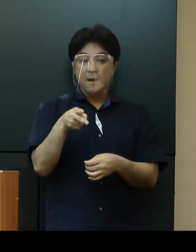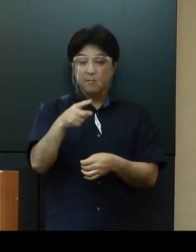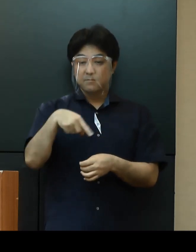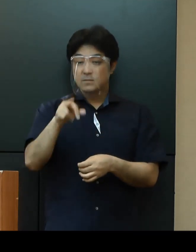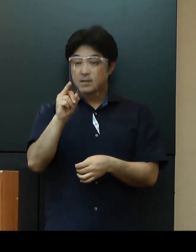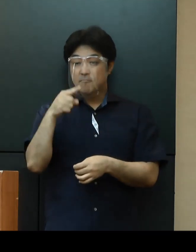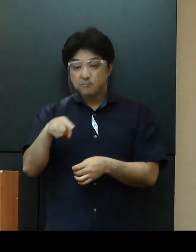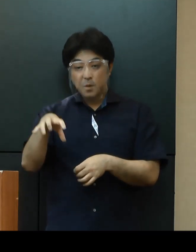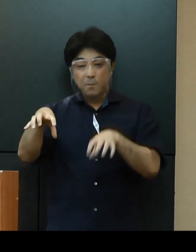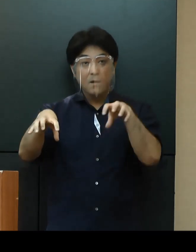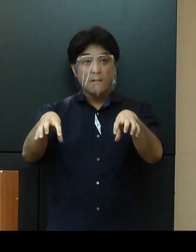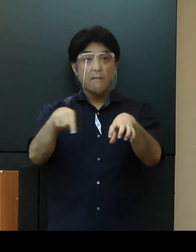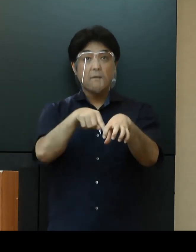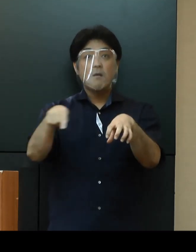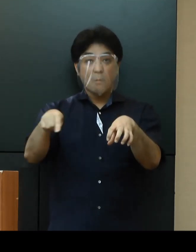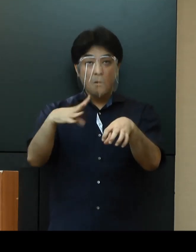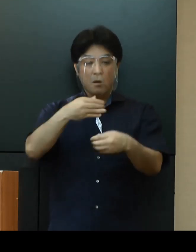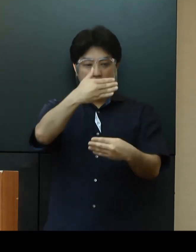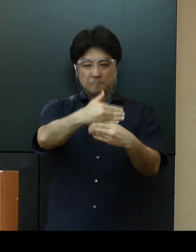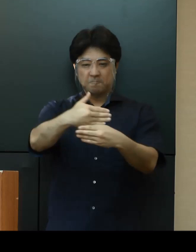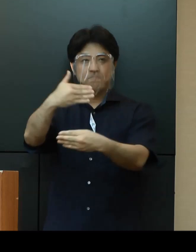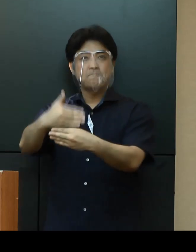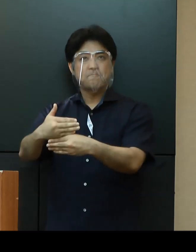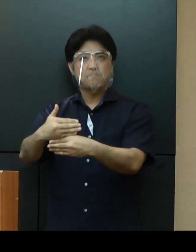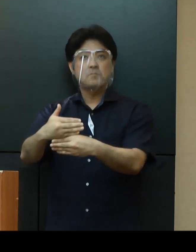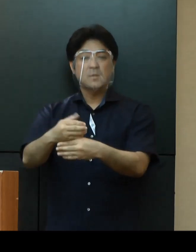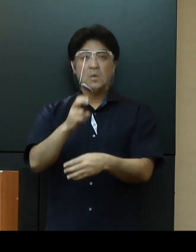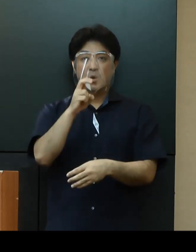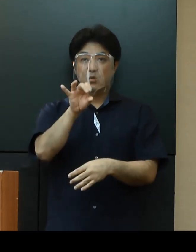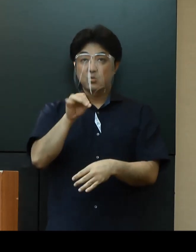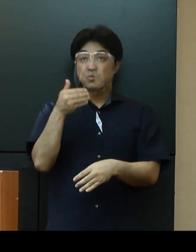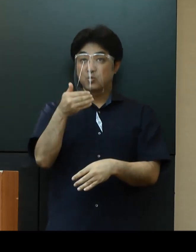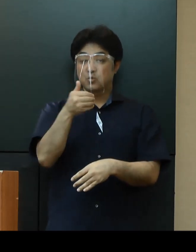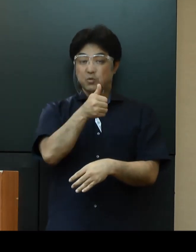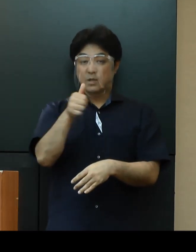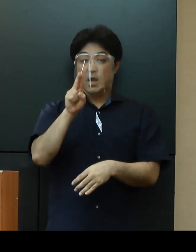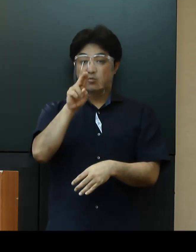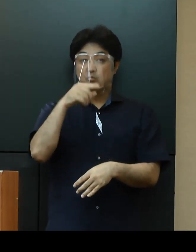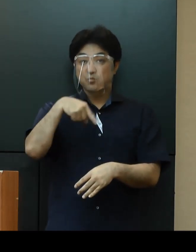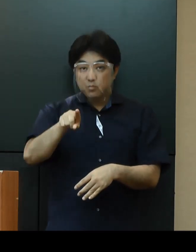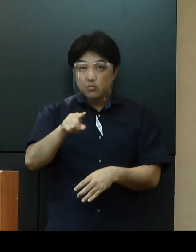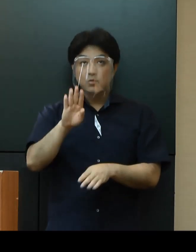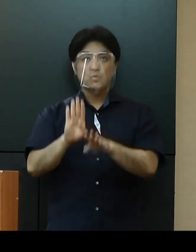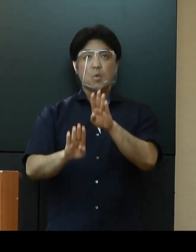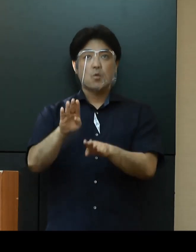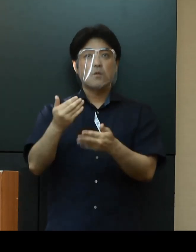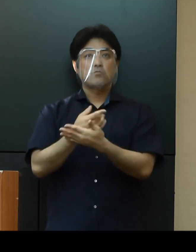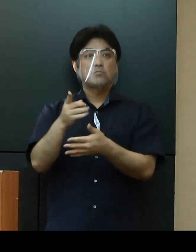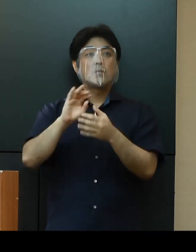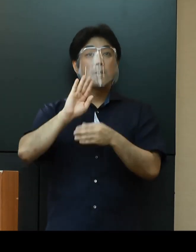基本的に封鎖状態（ロックダウン）であるとの報告を受けておりますが、車の出入りなどが見受けられます